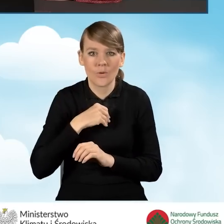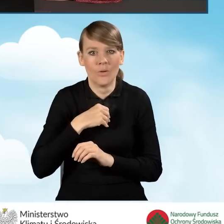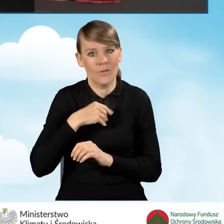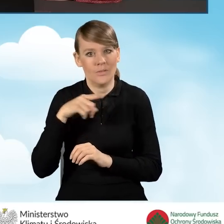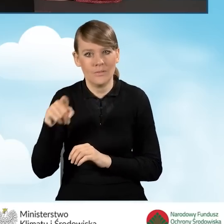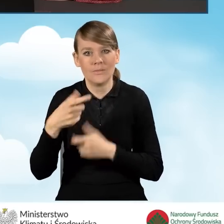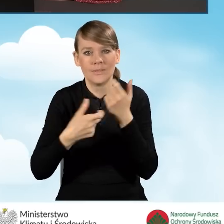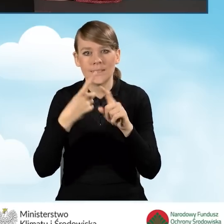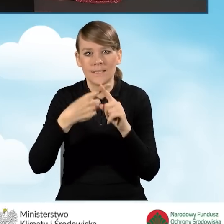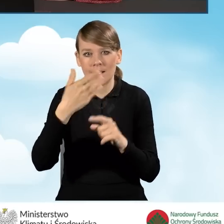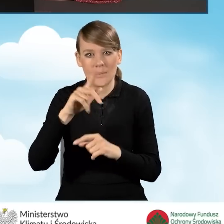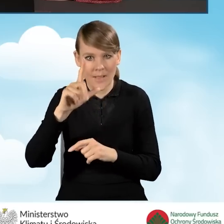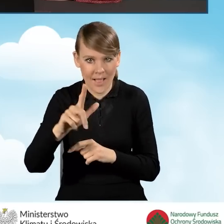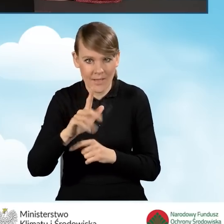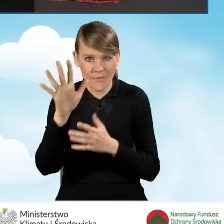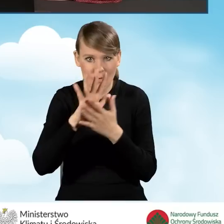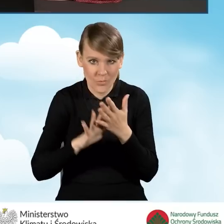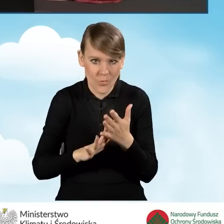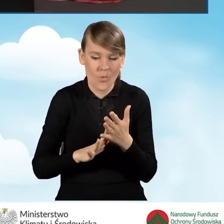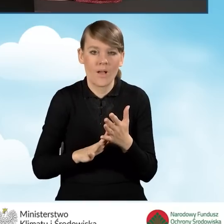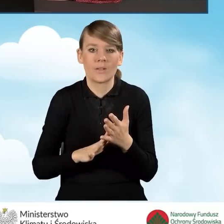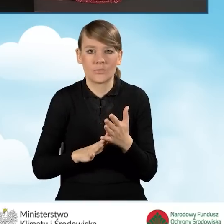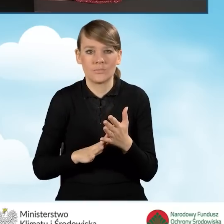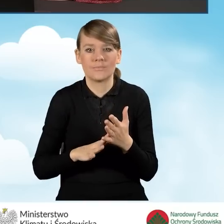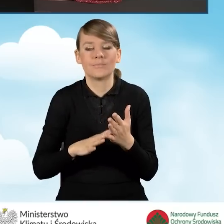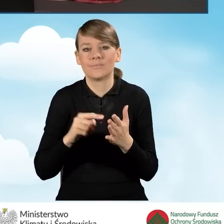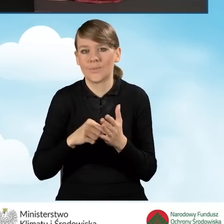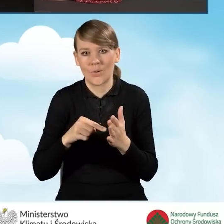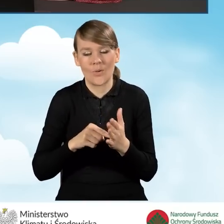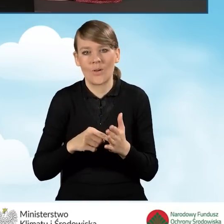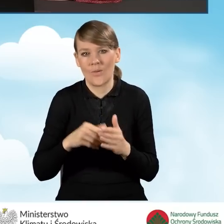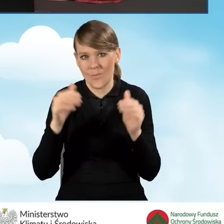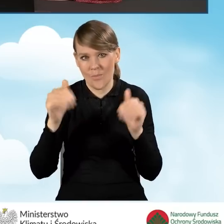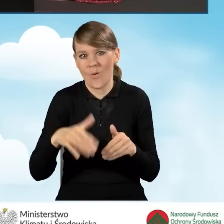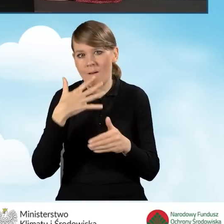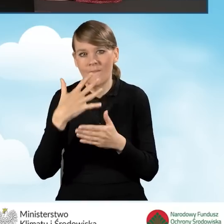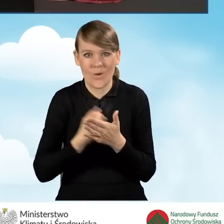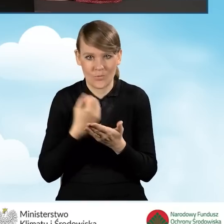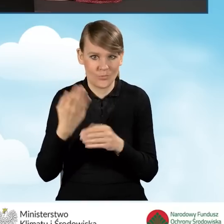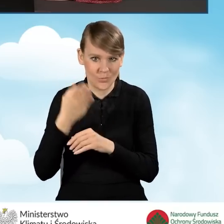tzw. XML formularza, aby móc go w dowolnej chwili wykorzystać w przyszłości.